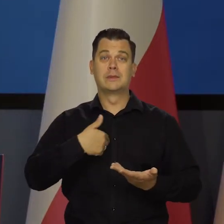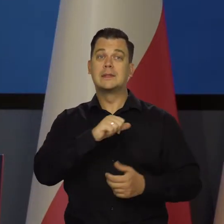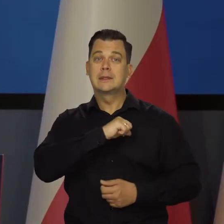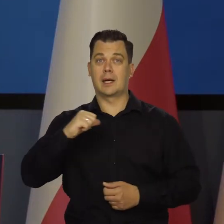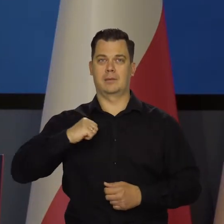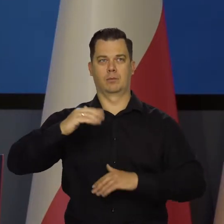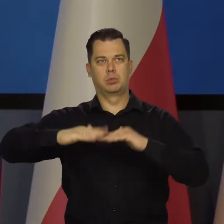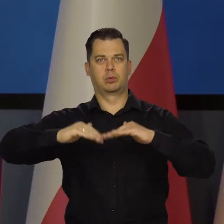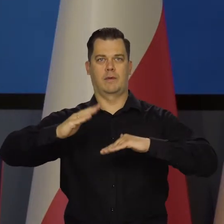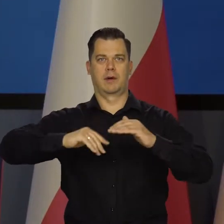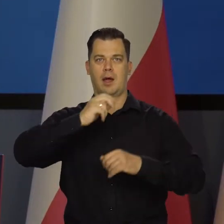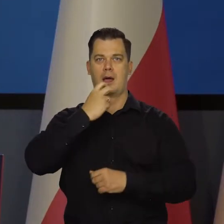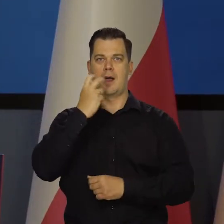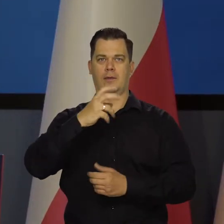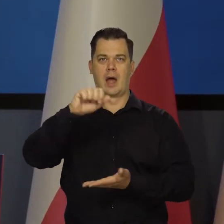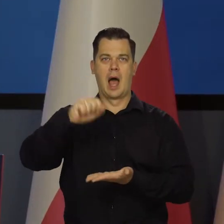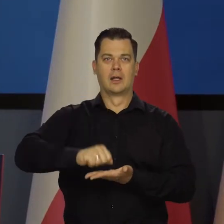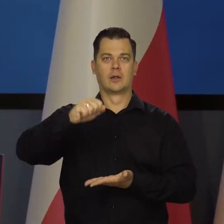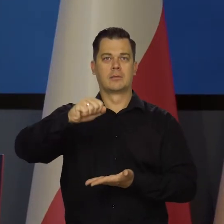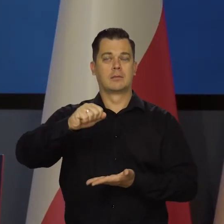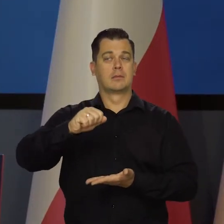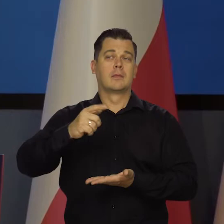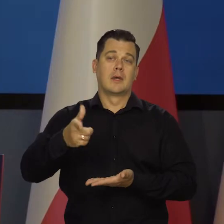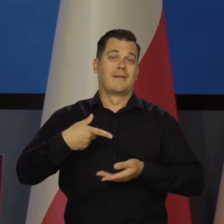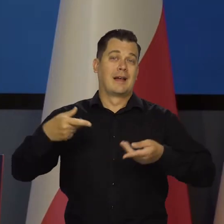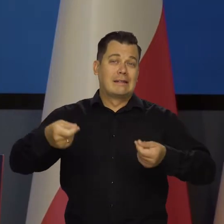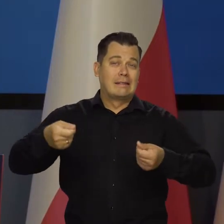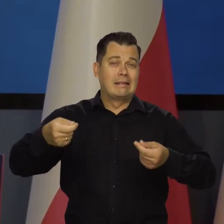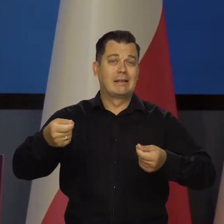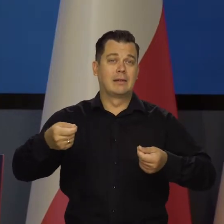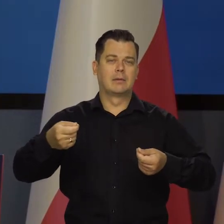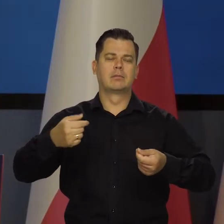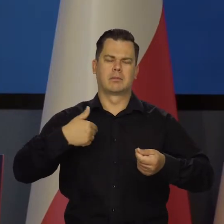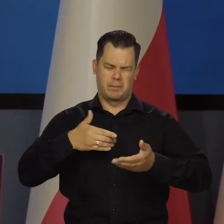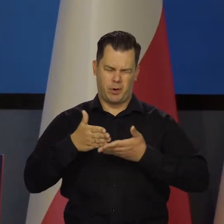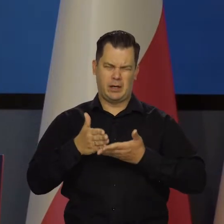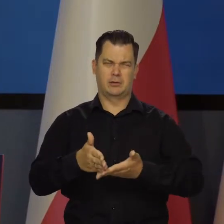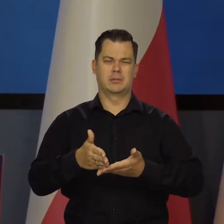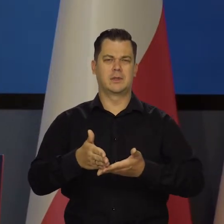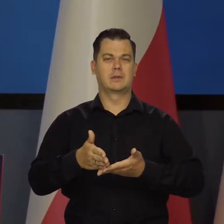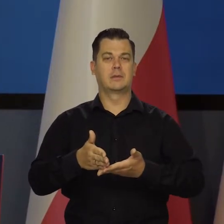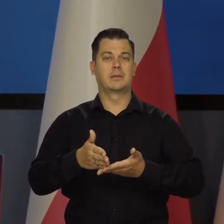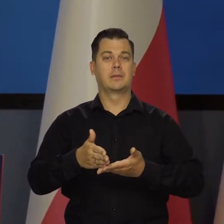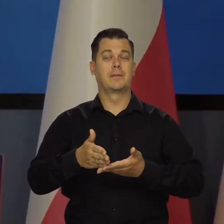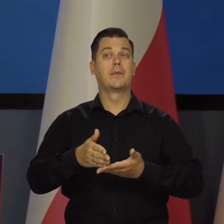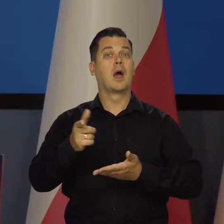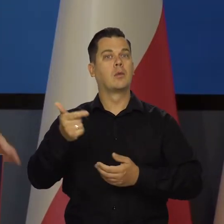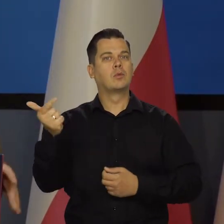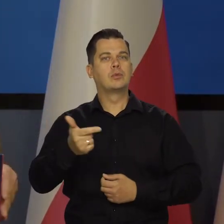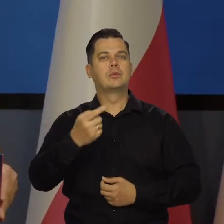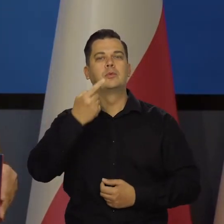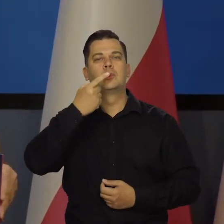ale to wszystko wymaga dużego wysiłku, dobrego zarządzania. Ale Polacy powinni być dumni z tego, co osiągnęli.